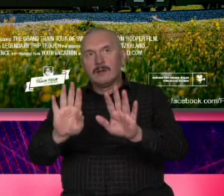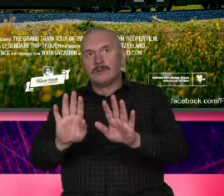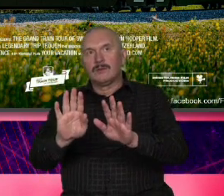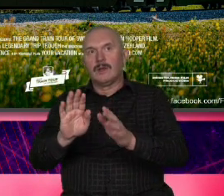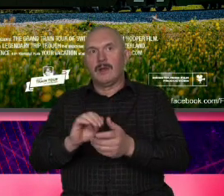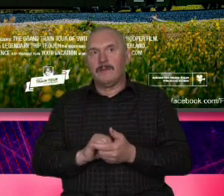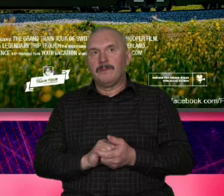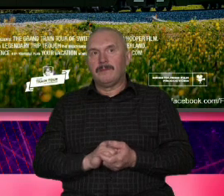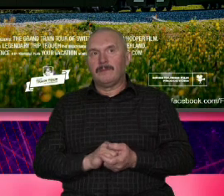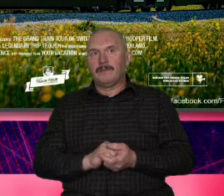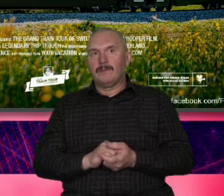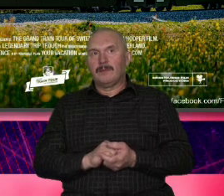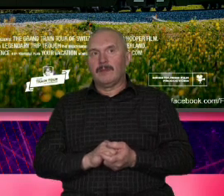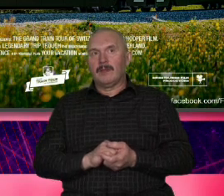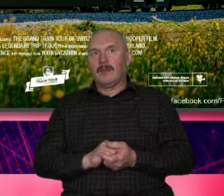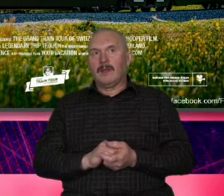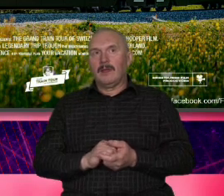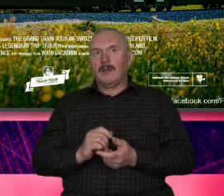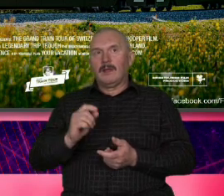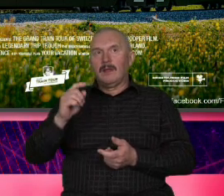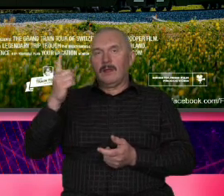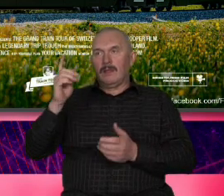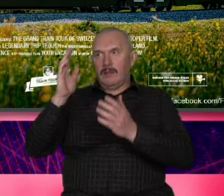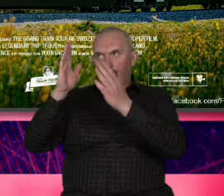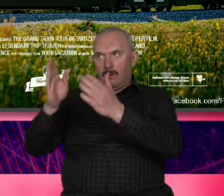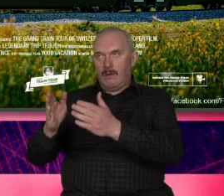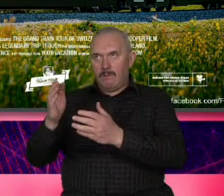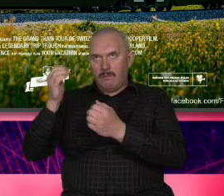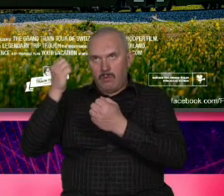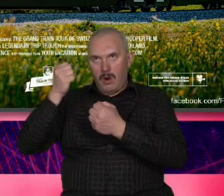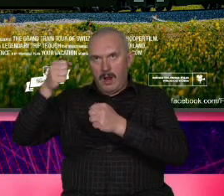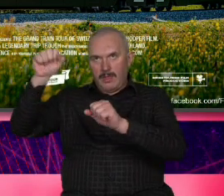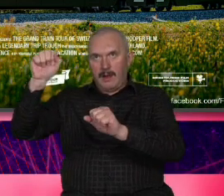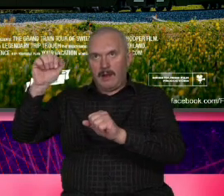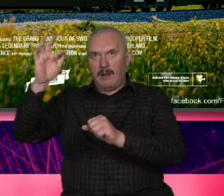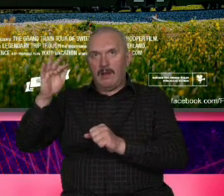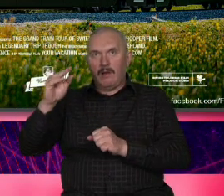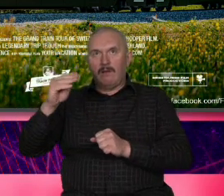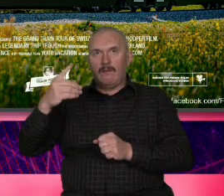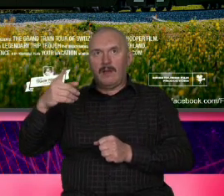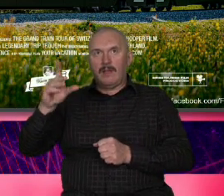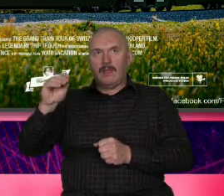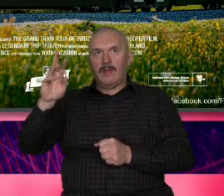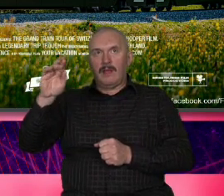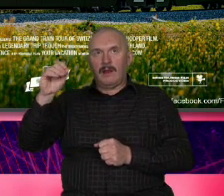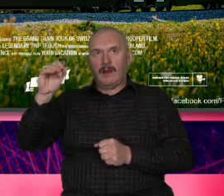jedną figurą jednym bohaterem jest Roger Federer wiecznie uśmiechnięty wyluzowany